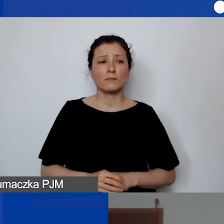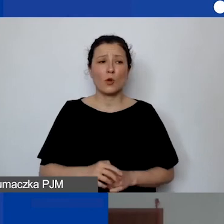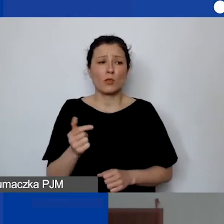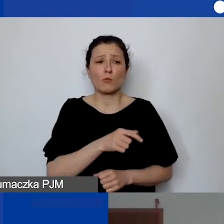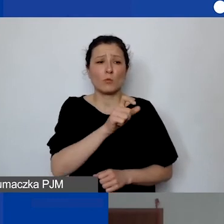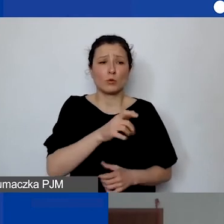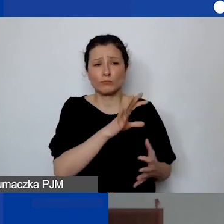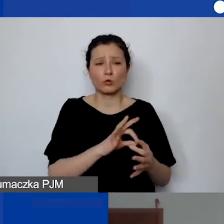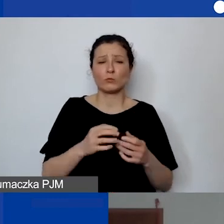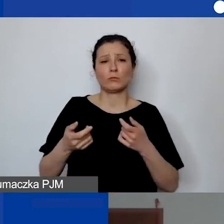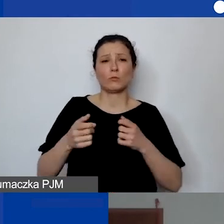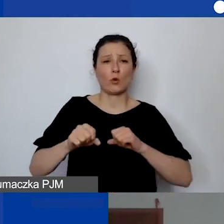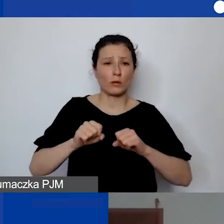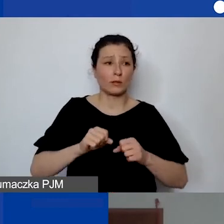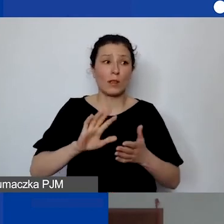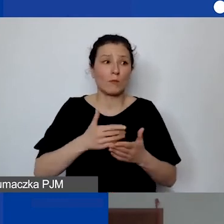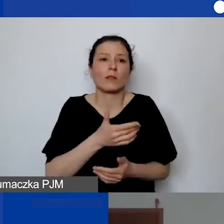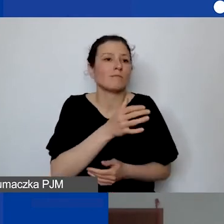Ale to może być np. specjalista do spraw promocji,